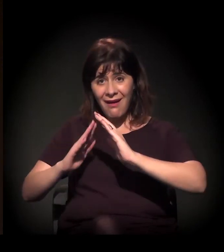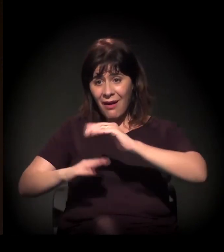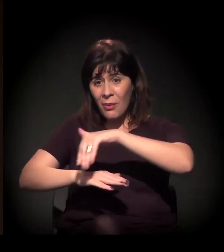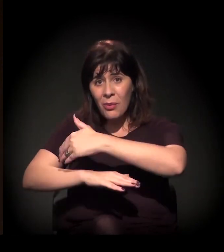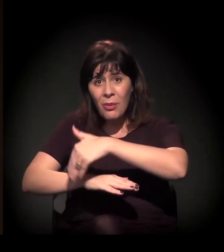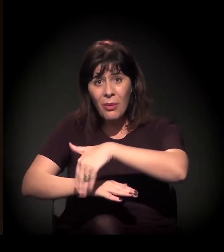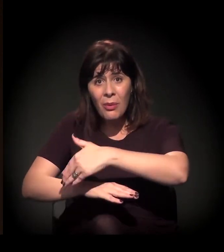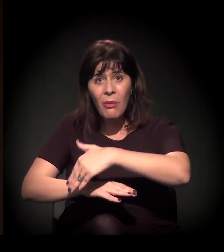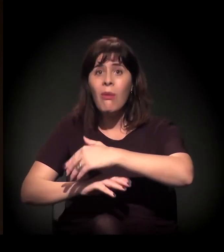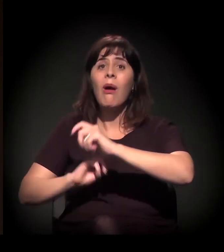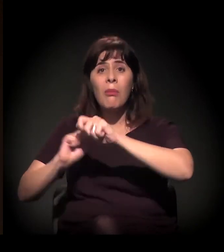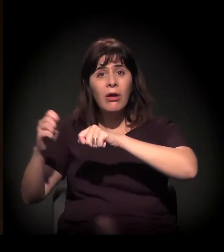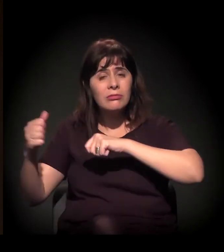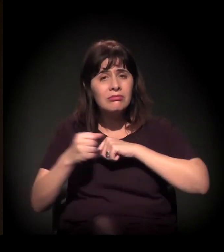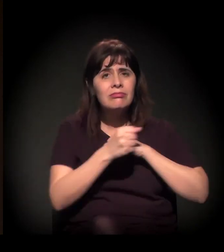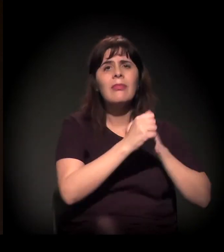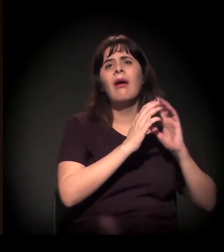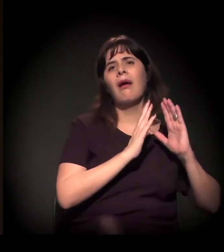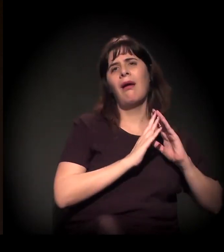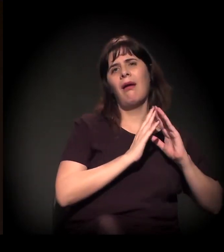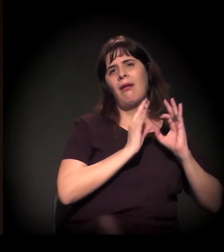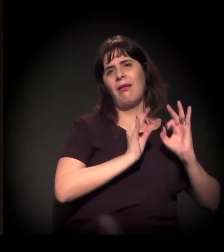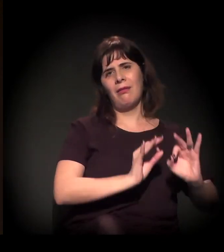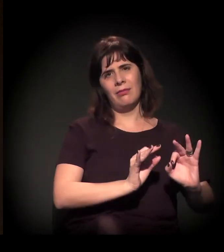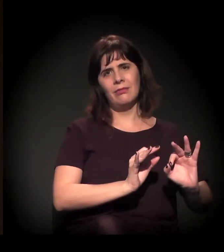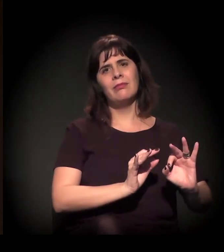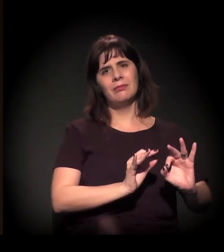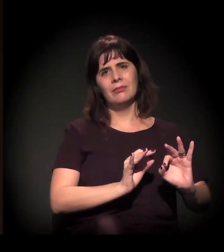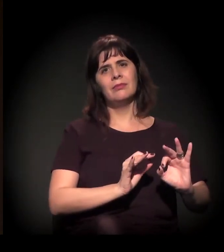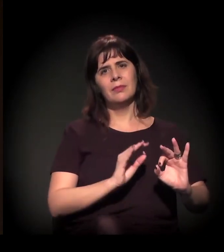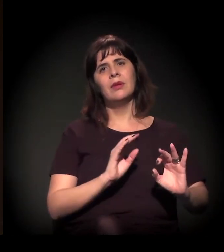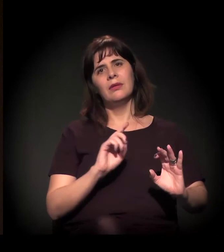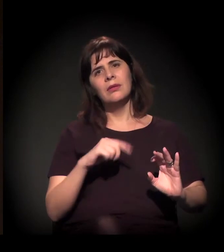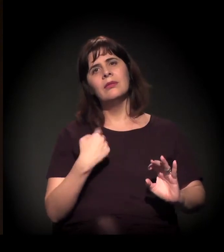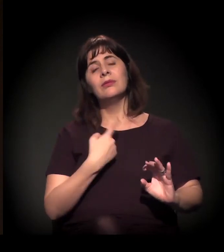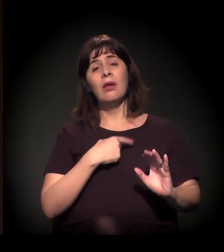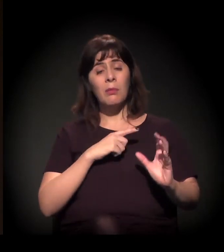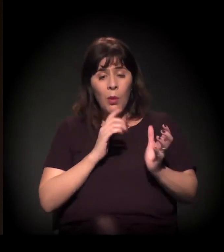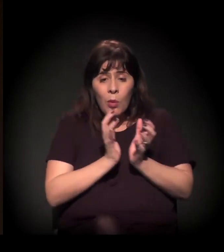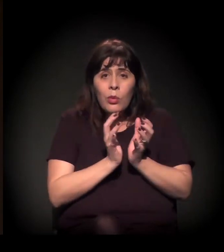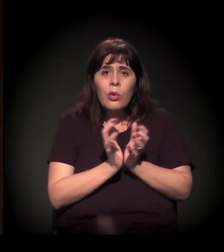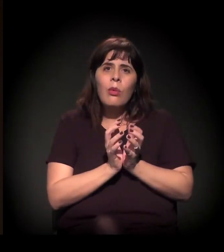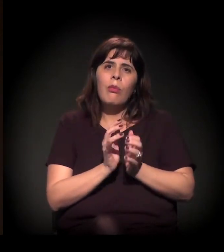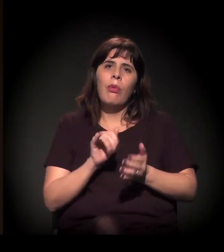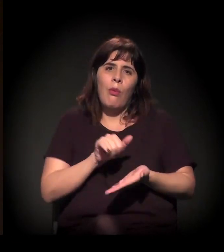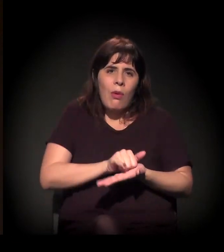para um questionamento, para o encaminhamento. Então todo mundo que quiser... A gente tem um grupo no WhatsApp